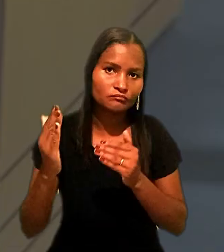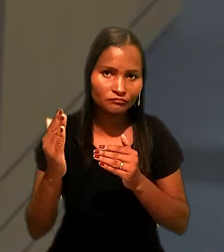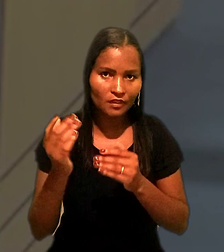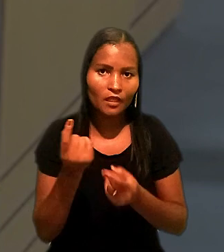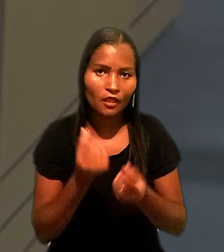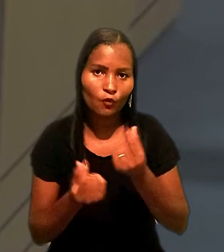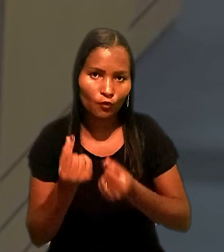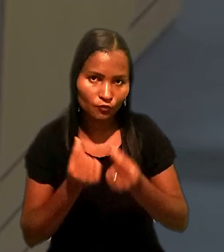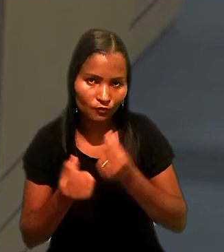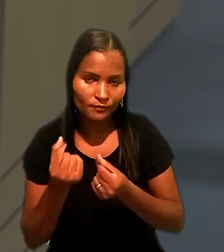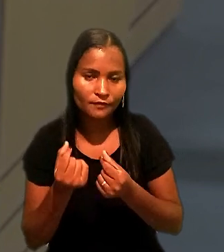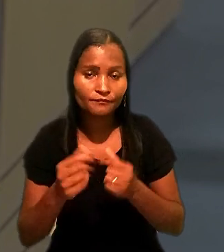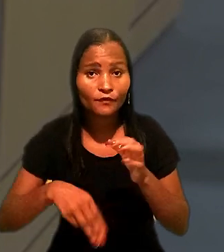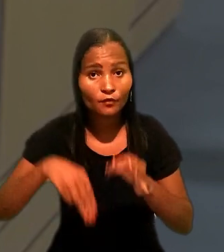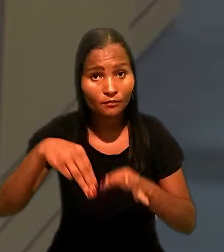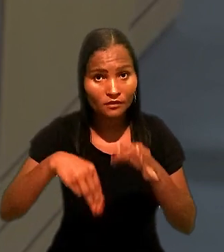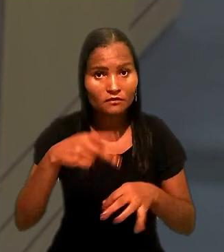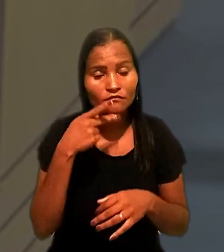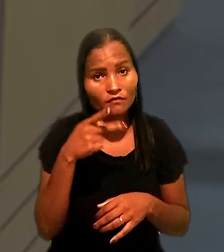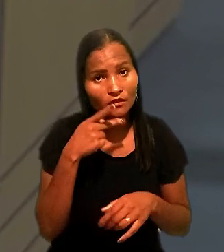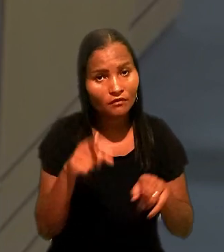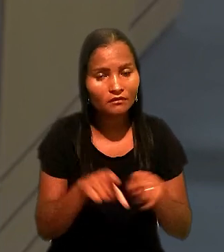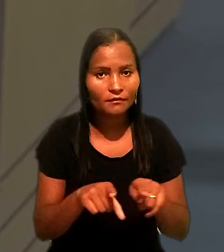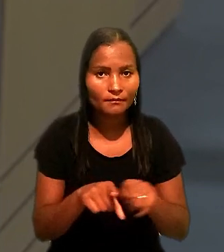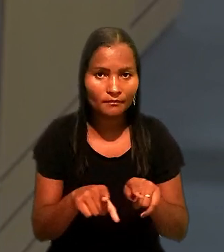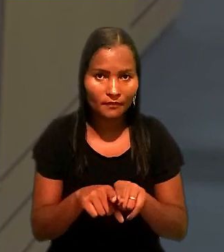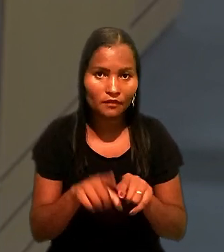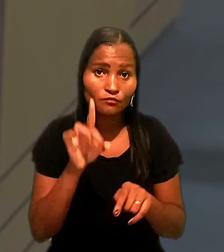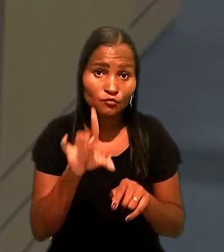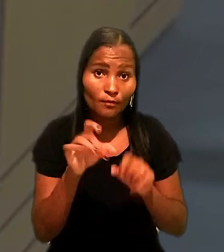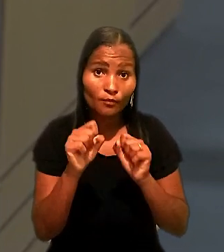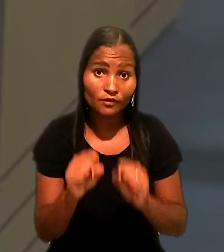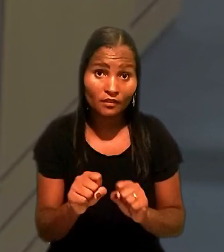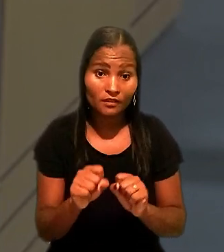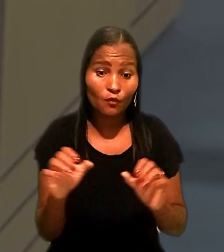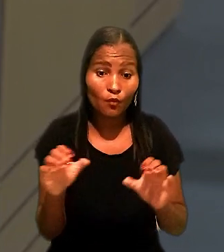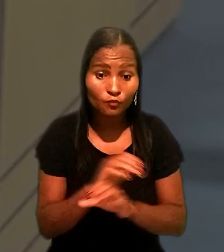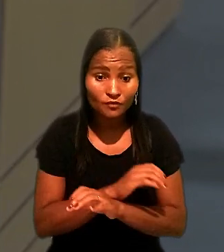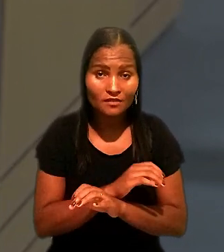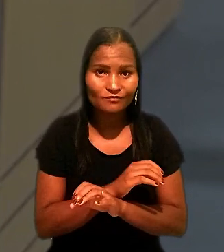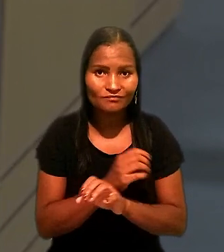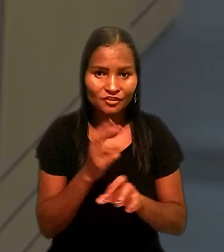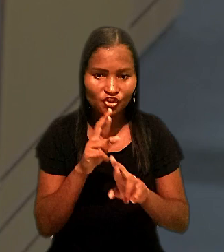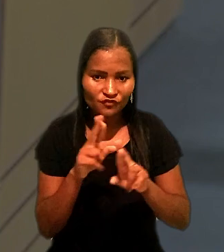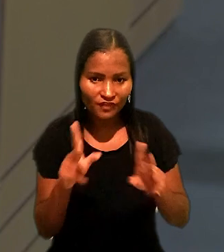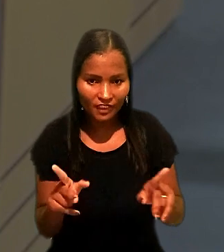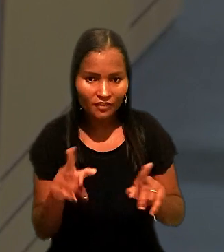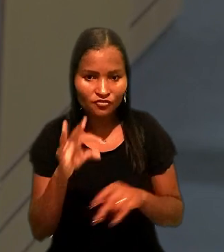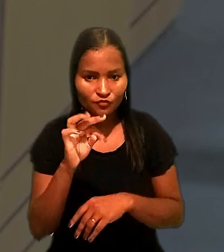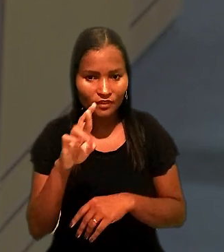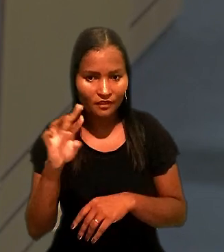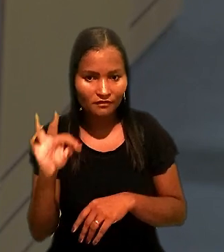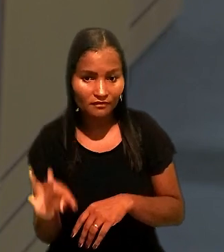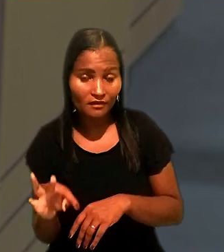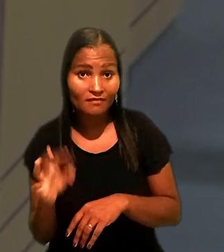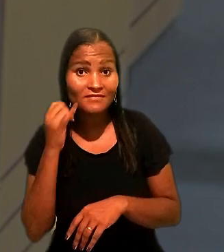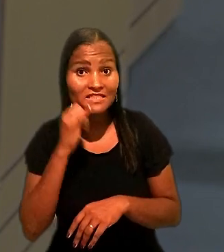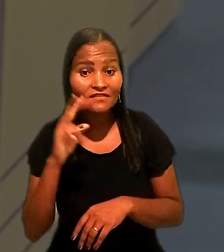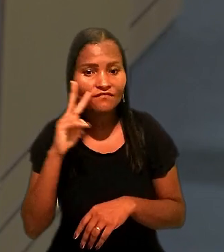O ministro ressaltou também que somente poderia se chegar a conclusão diversa à do TRT, ao reexaminar fatos e provas,